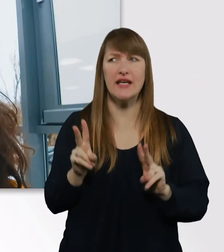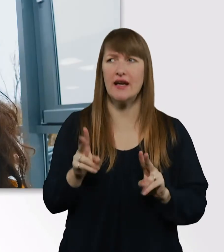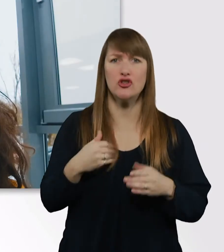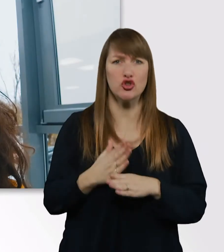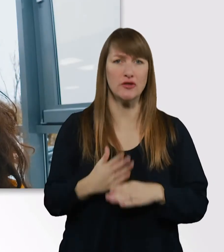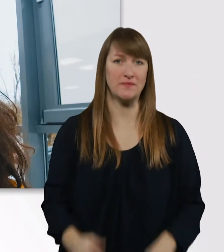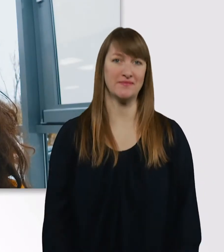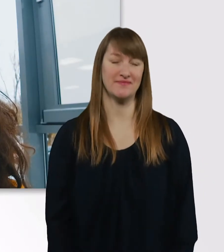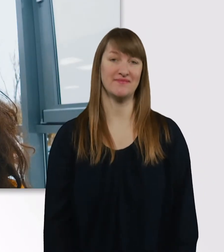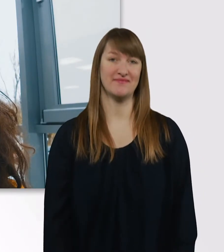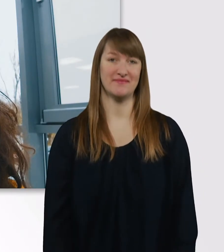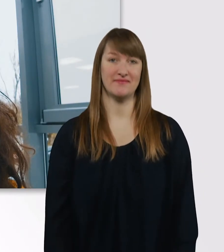Jetzt gehts gleich los.